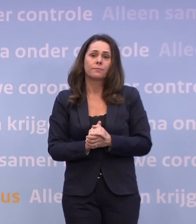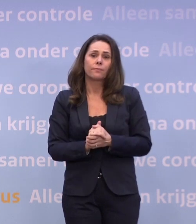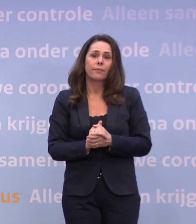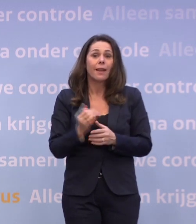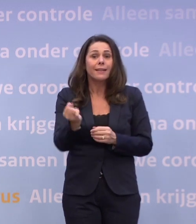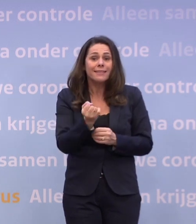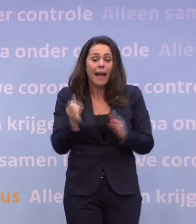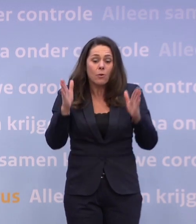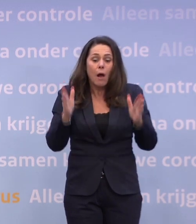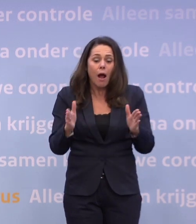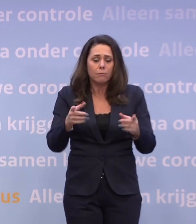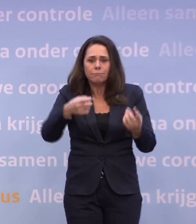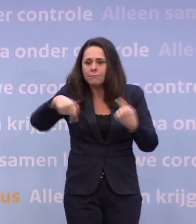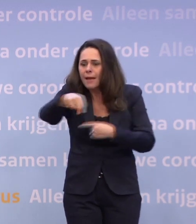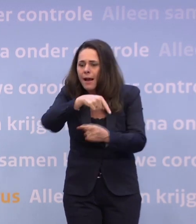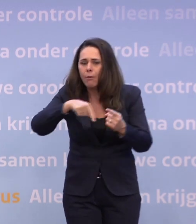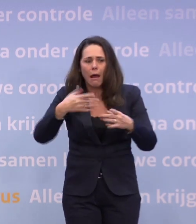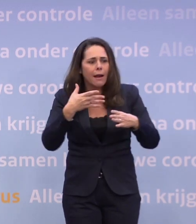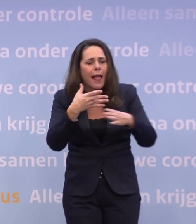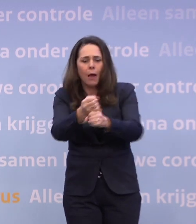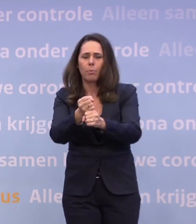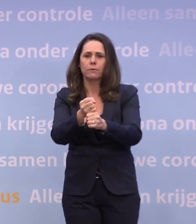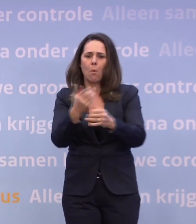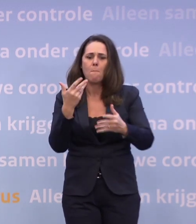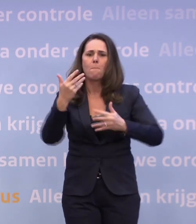...moeten we elkaar blijven helpen hierdoorheen te komen.